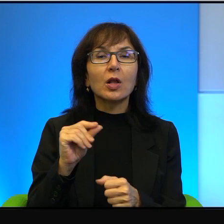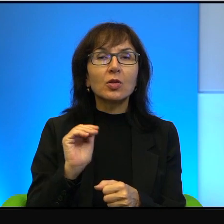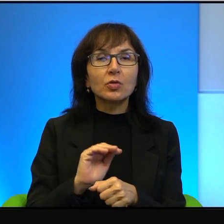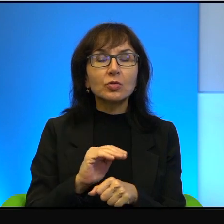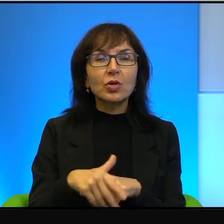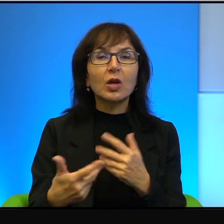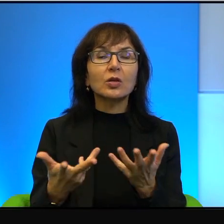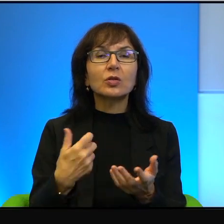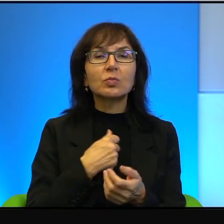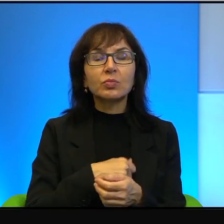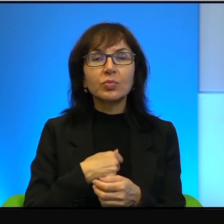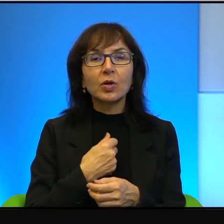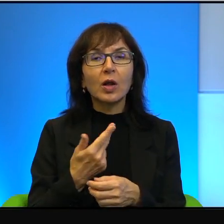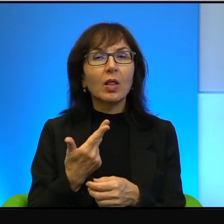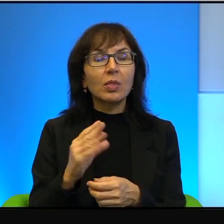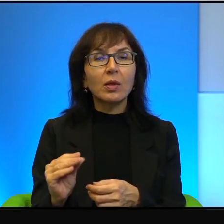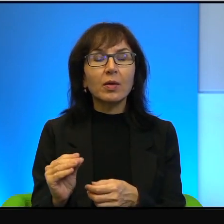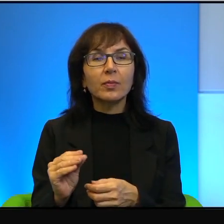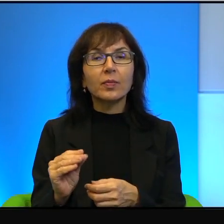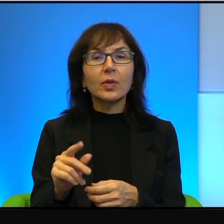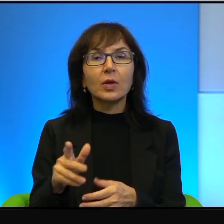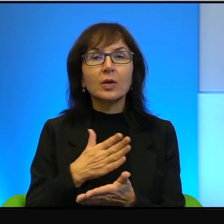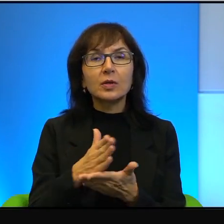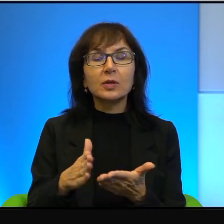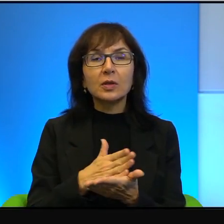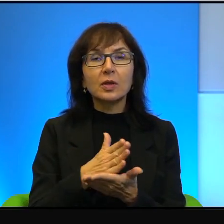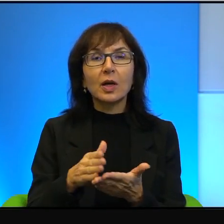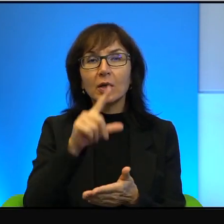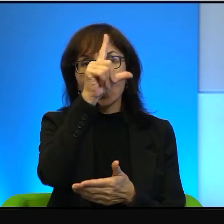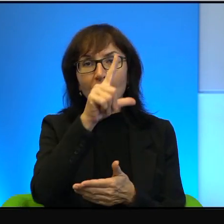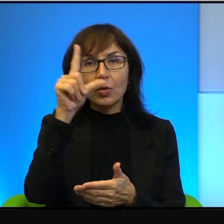Nie, broń boże, to jest kraj generalnie rzecz biorąc ludzi bardzo zadowolonych